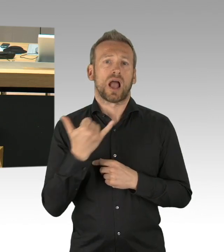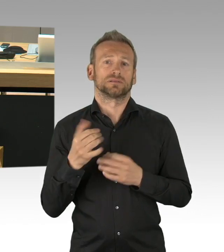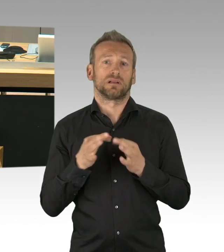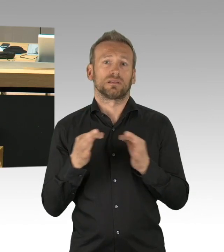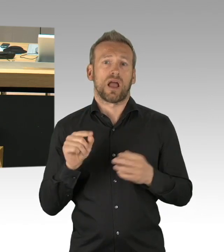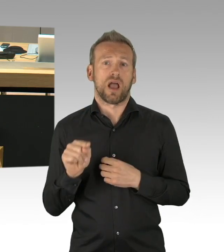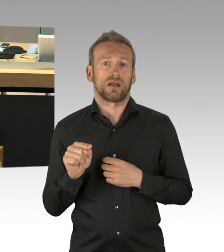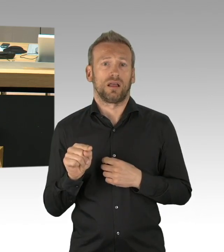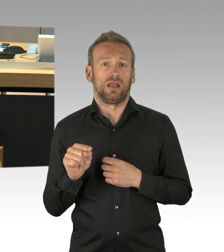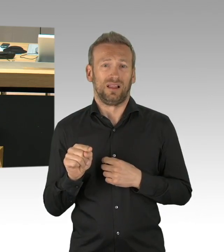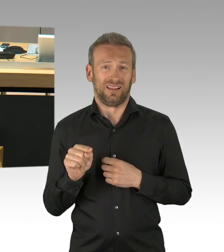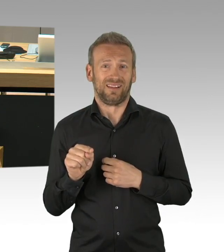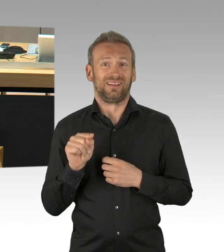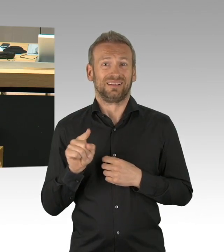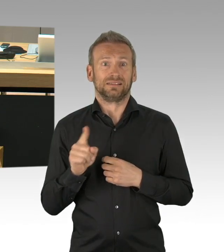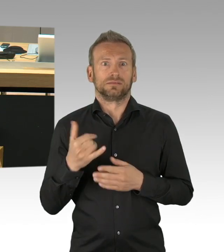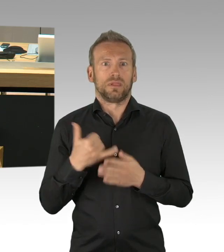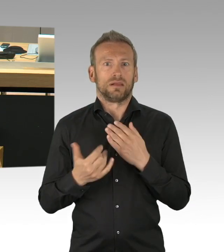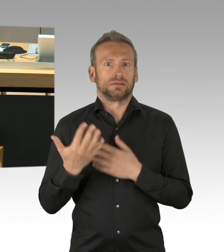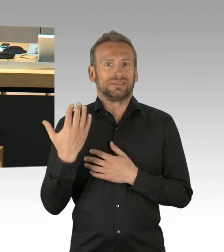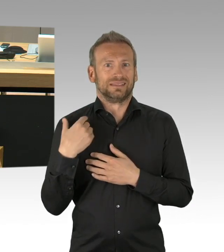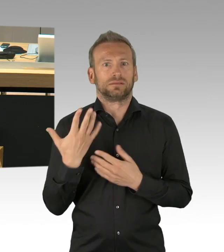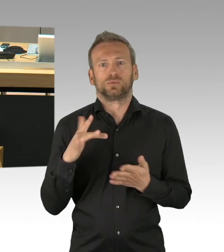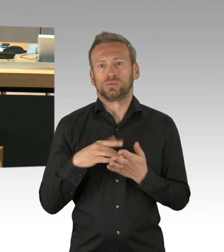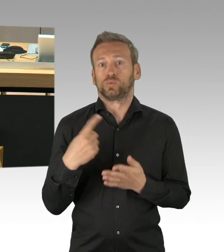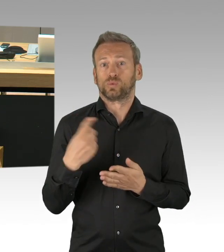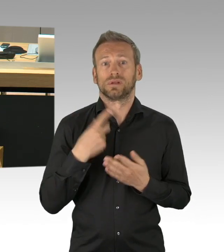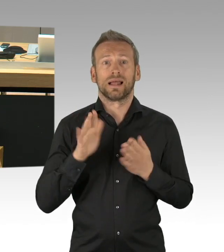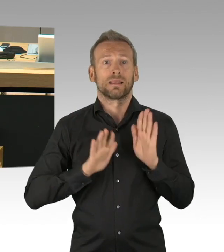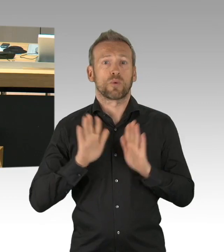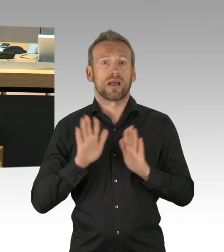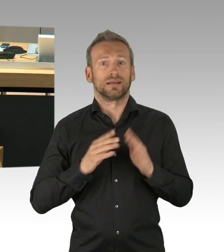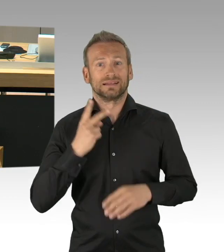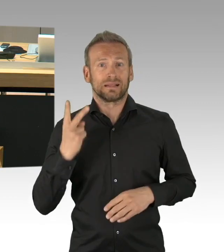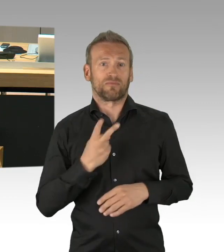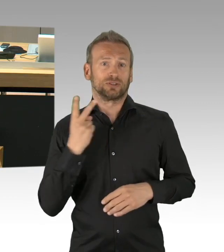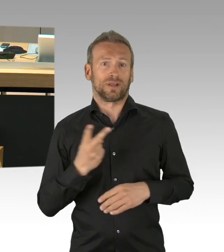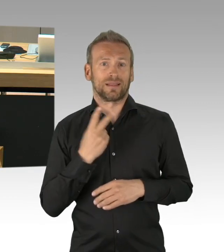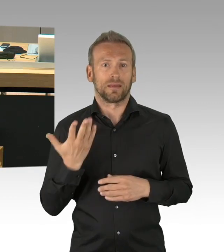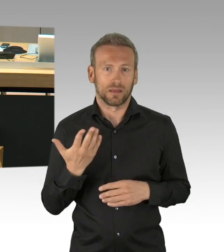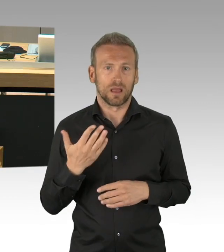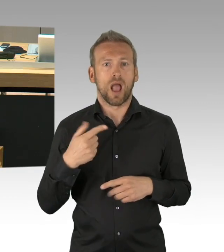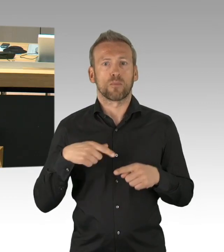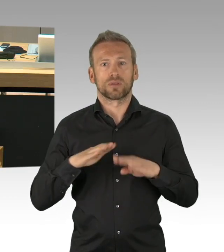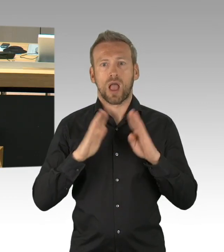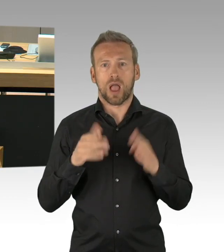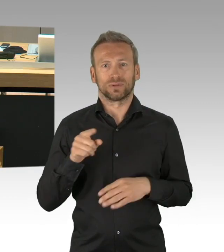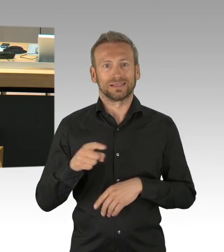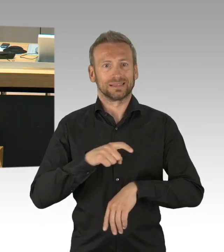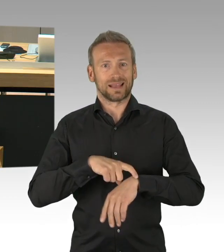und vor allem auch der schwierigen (Zwischenrufe) Ambivalenz des 8. Mai gerecht wird, ich weiß gar nicht warum Sie so aufgeregt sind, Herr Albers.